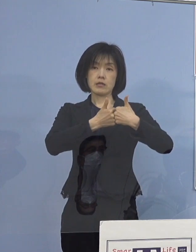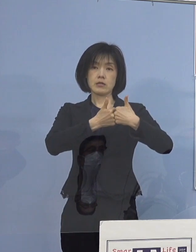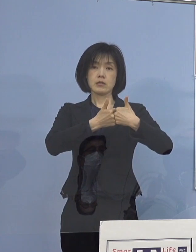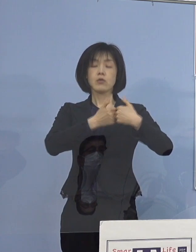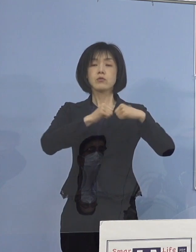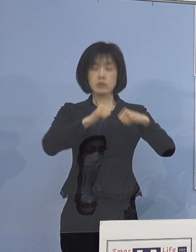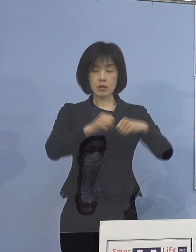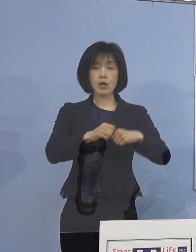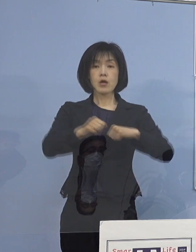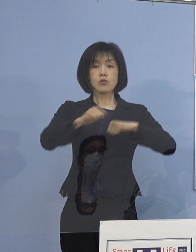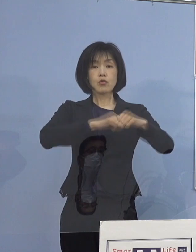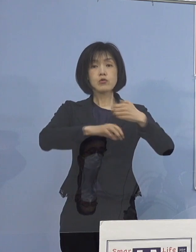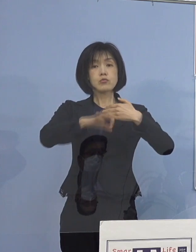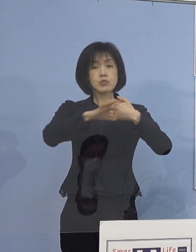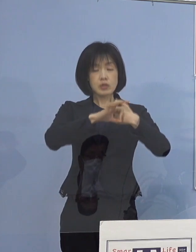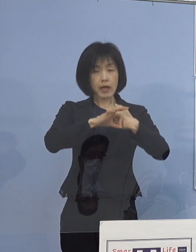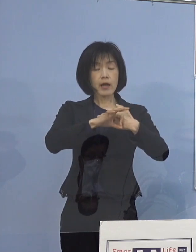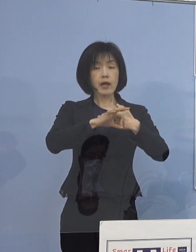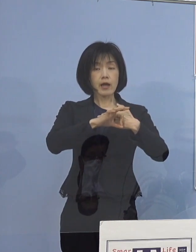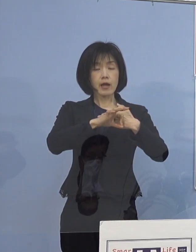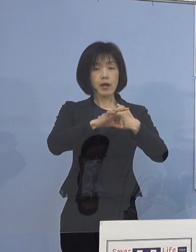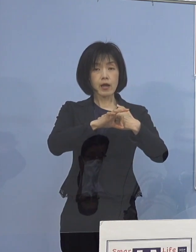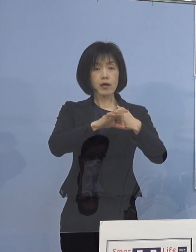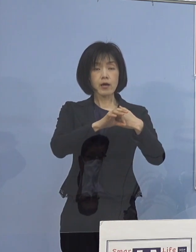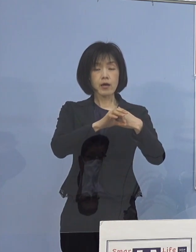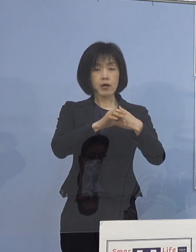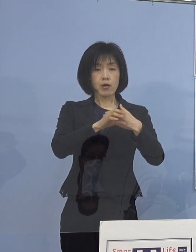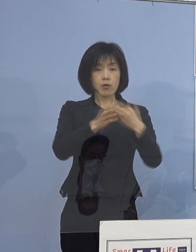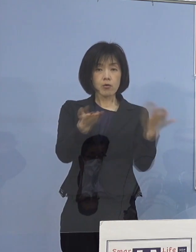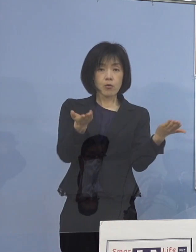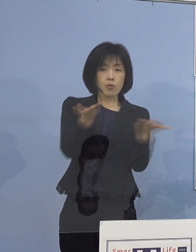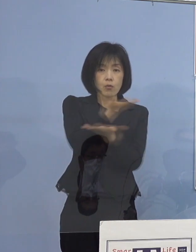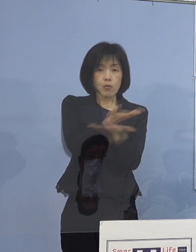取組事例の共有をしっかりと図って参ります